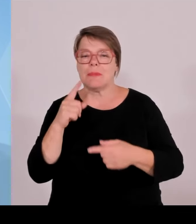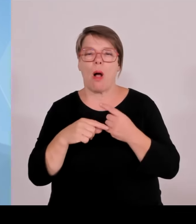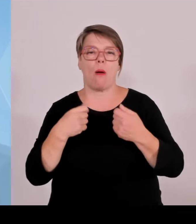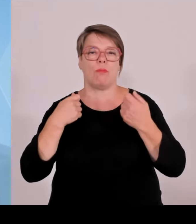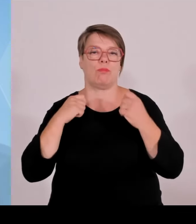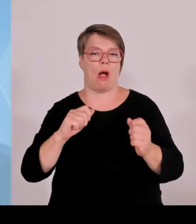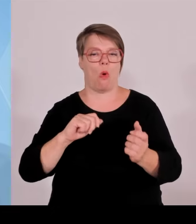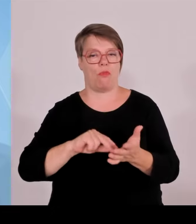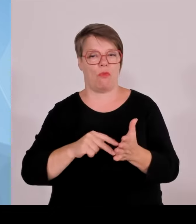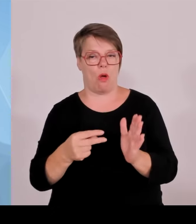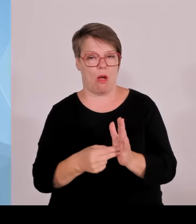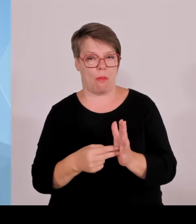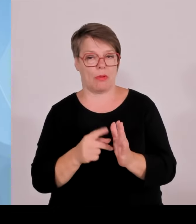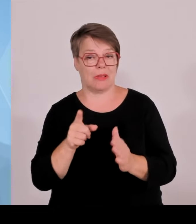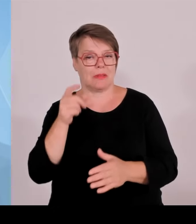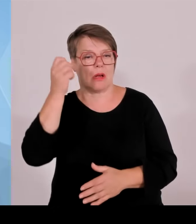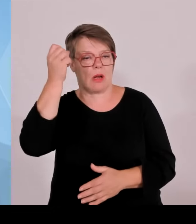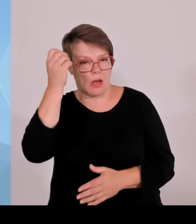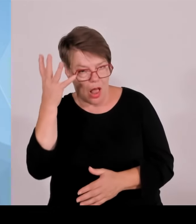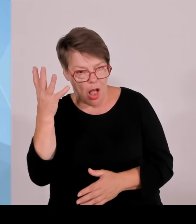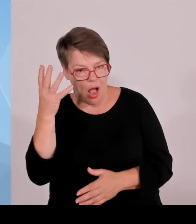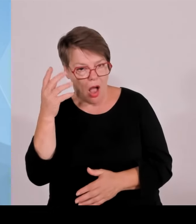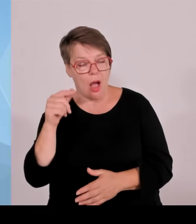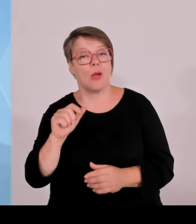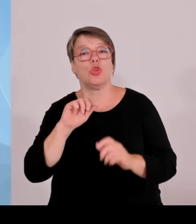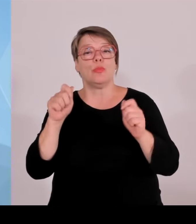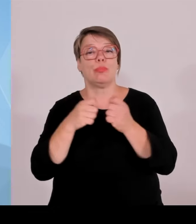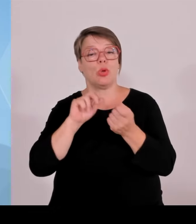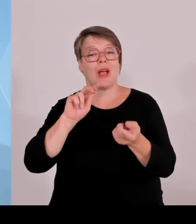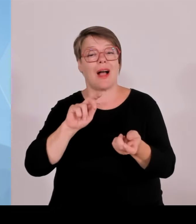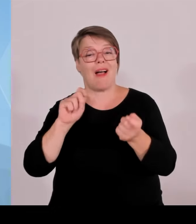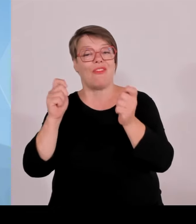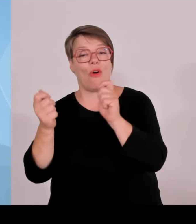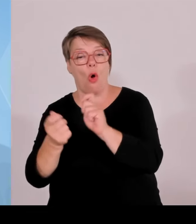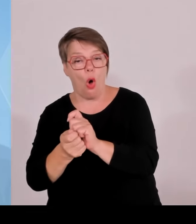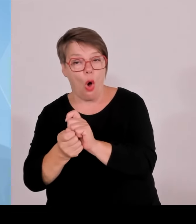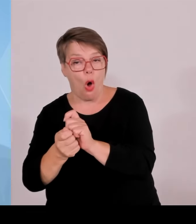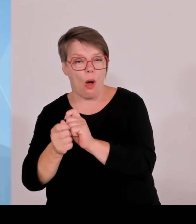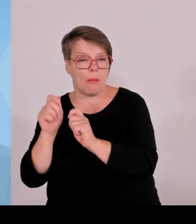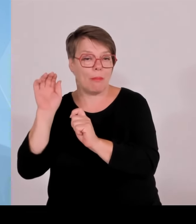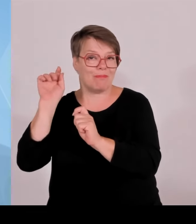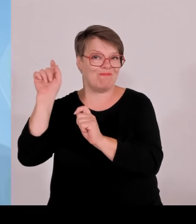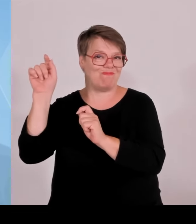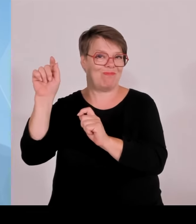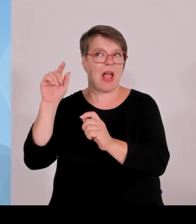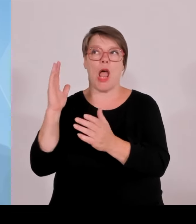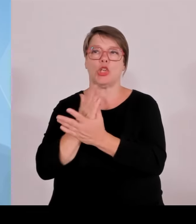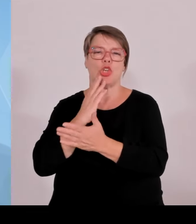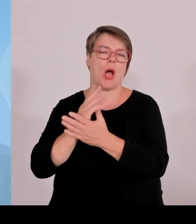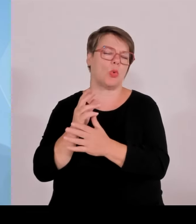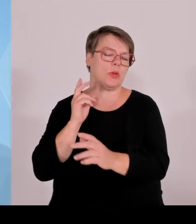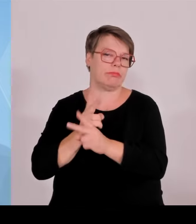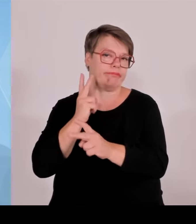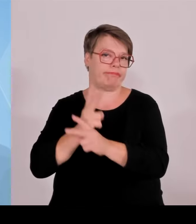unabsehbar sind, wo wir mittendrin sind in diesen ganzen komplizierten Diskussionen, aber dass die auf jeden Fall, also solche Krankenhäuser, die